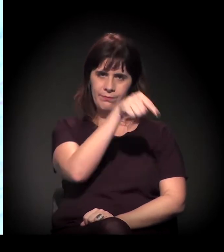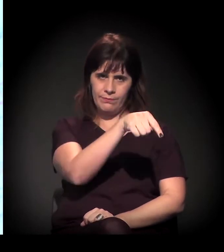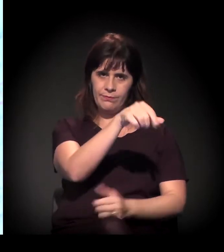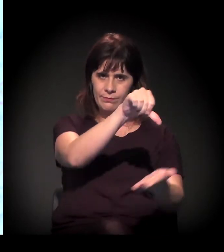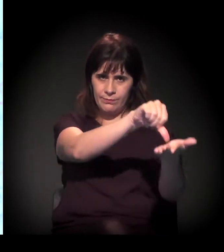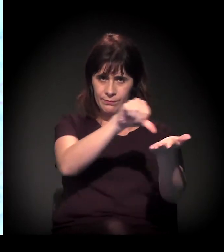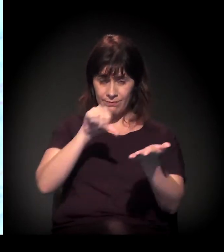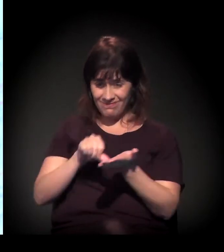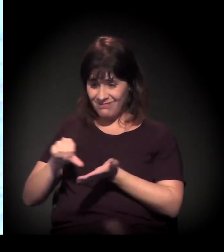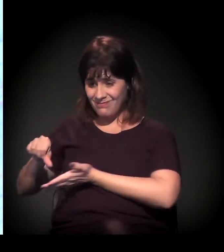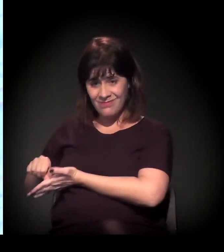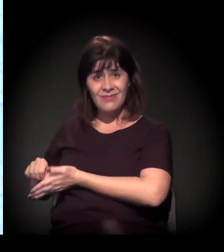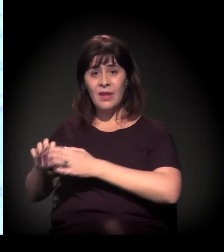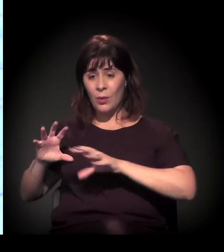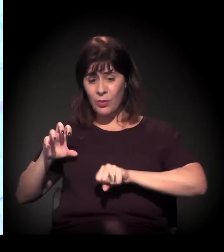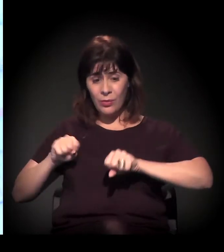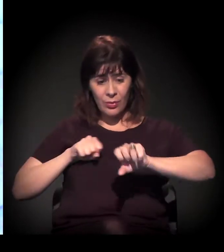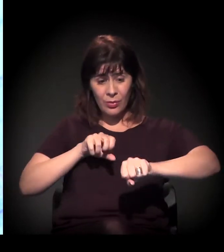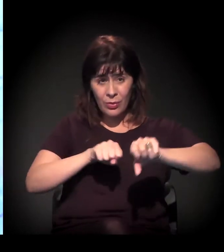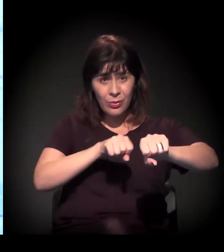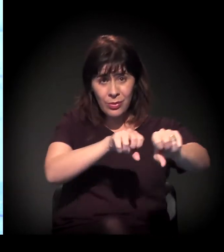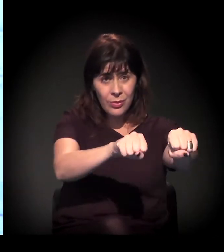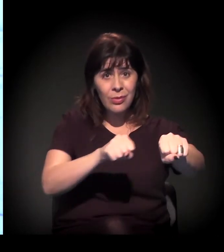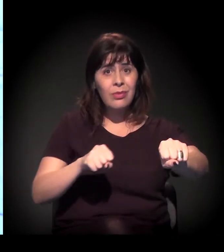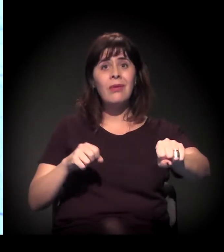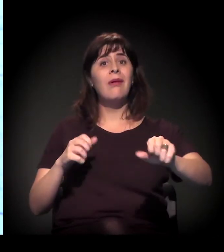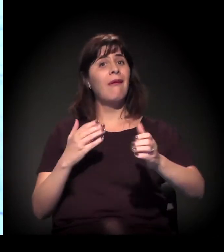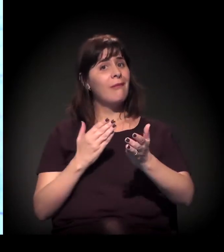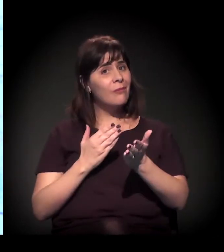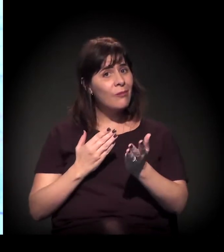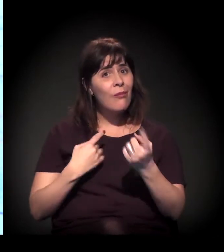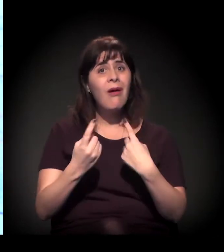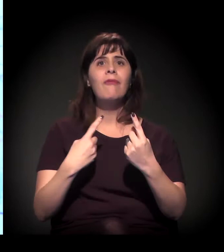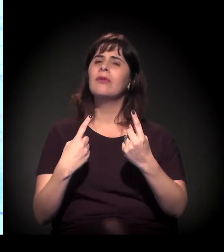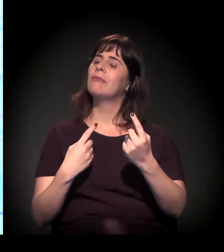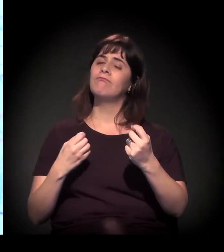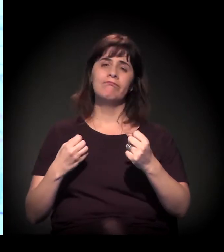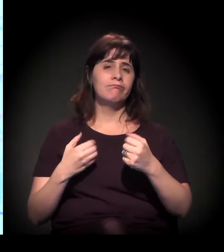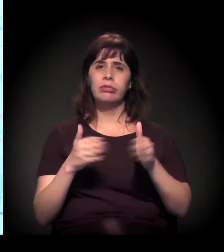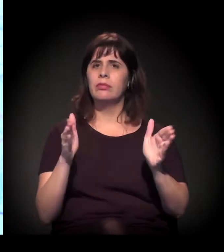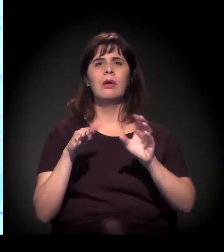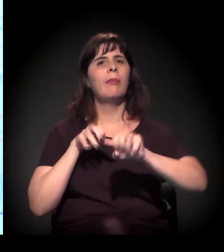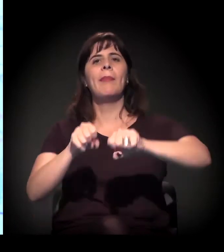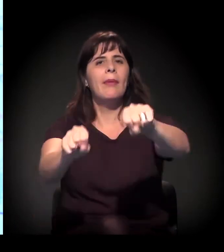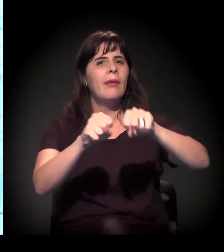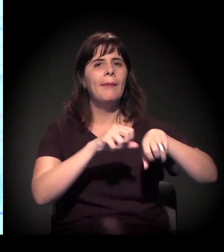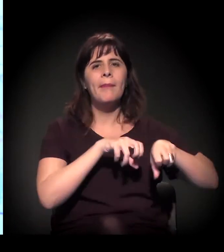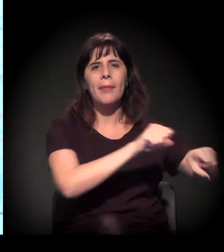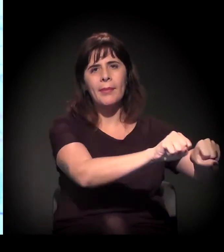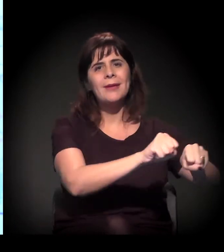Evidentemente, acompanhando todo esse processo, os conflitos pertinentes a esses processos de ocupação